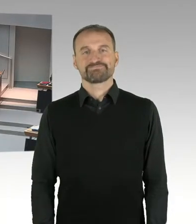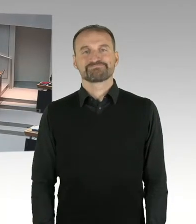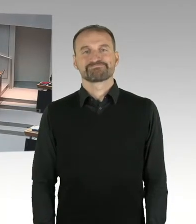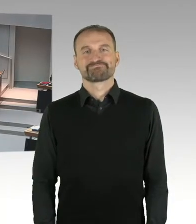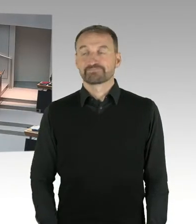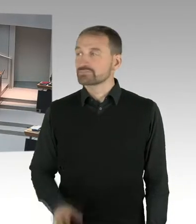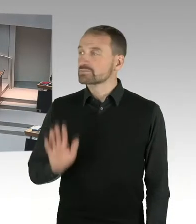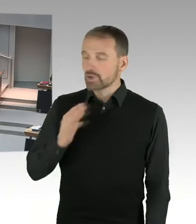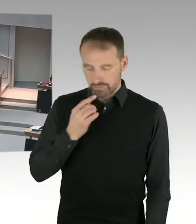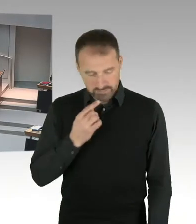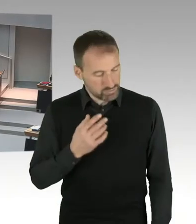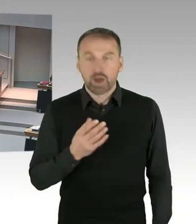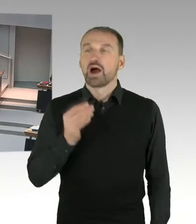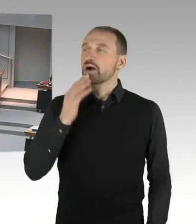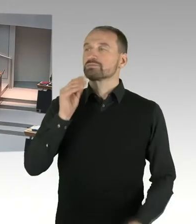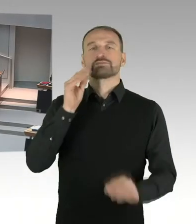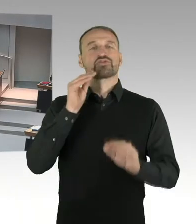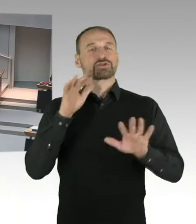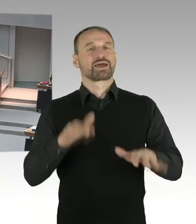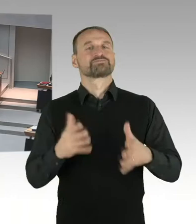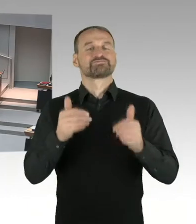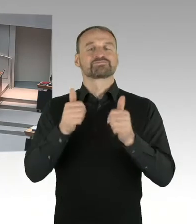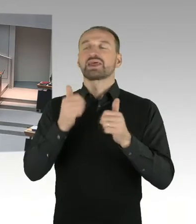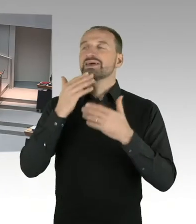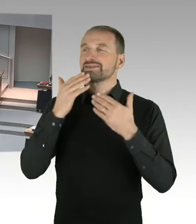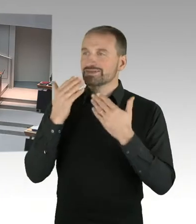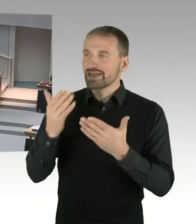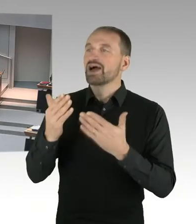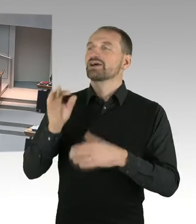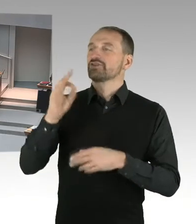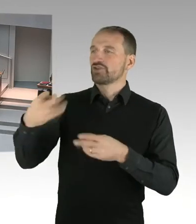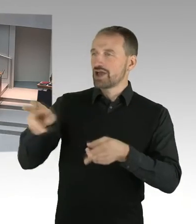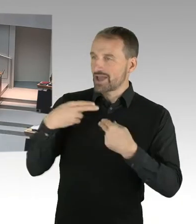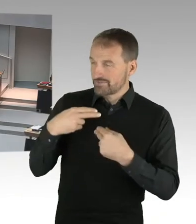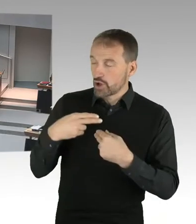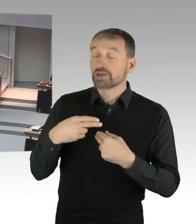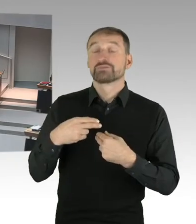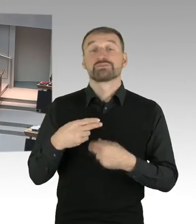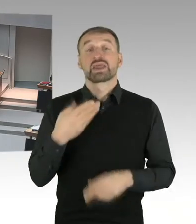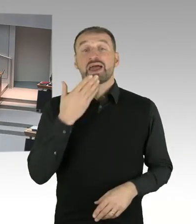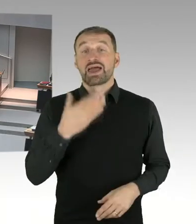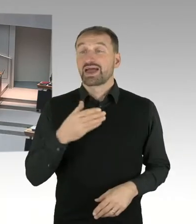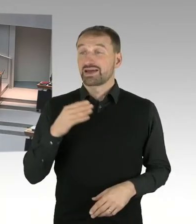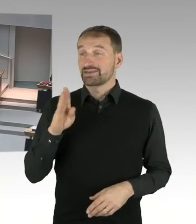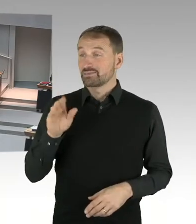Hertha BSC hat ja aber auch einen Erbpacht Zins kommuniziert, in Höhe, der so zwischen 20 und 50,